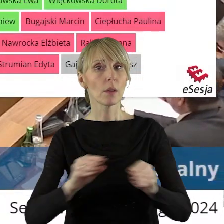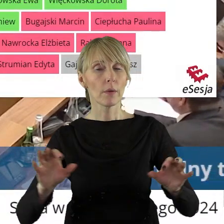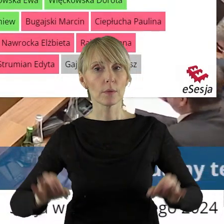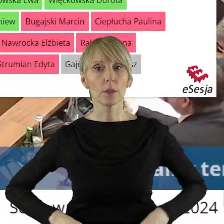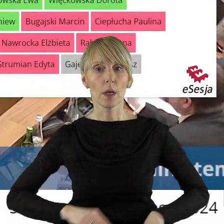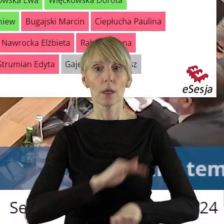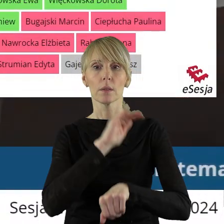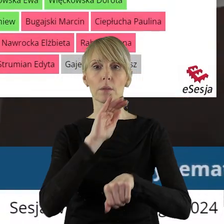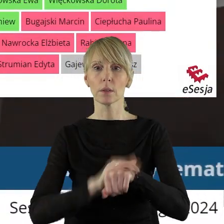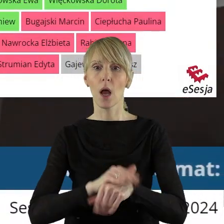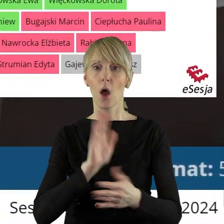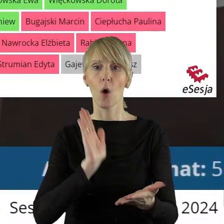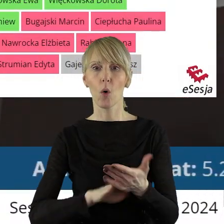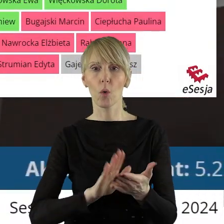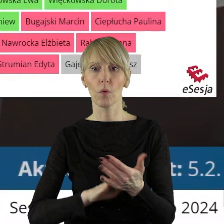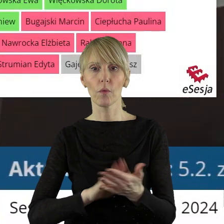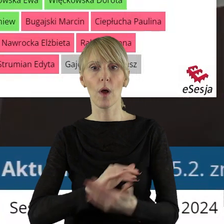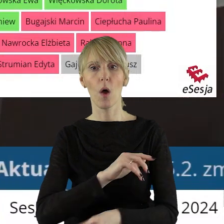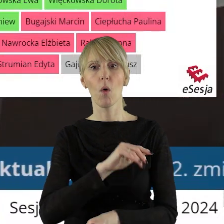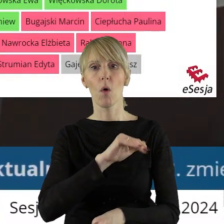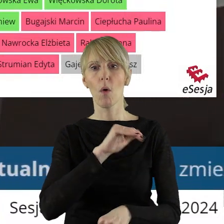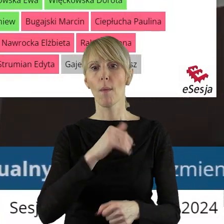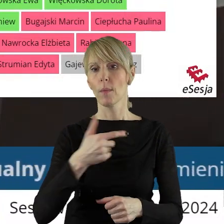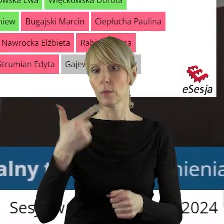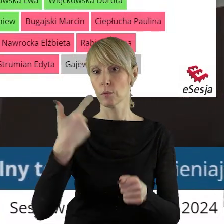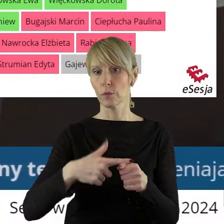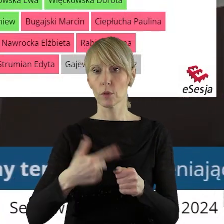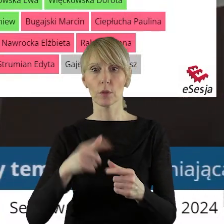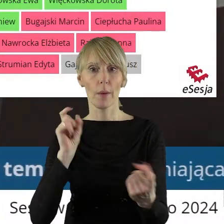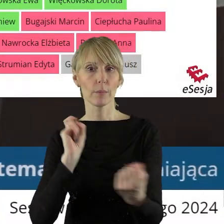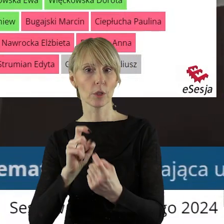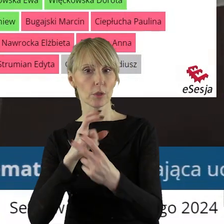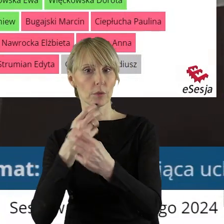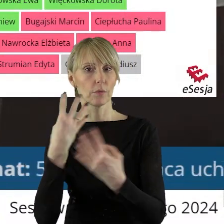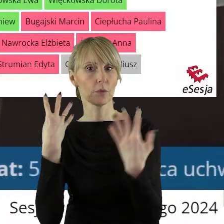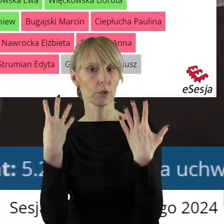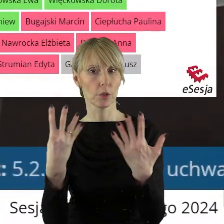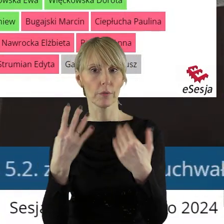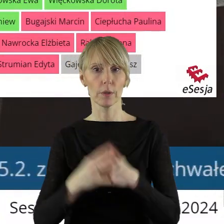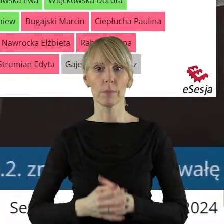Szanowni państwo, za uchwałą zagłosowało 20 radnych, przeciw było 9 radnych.